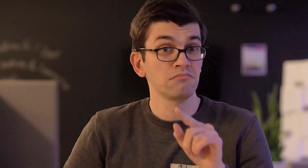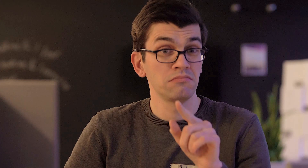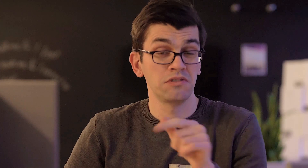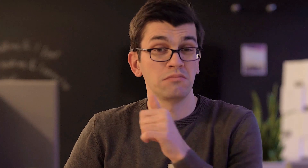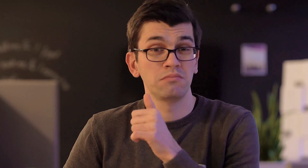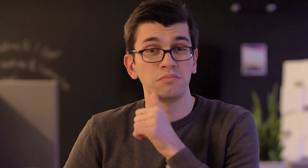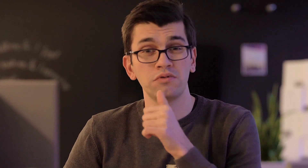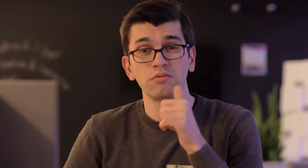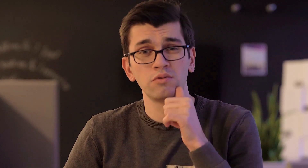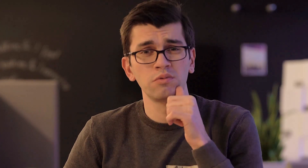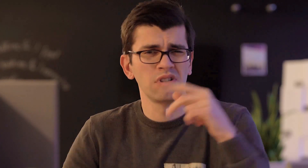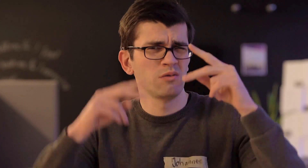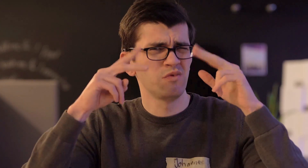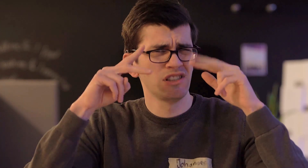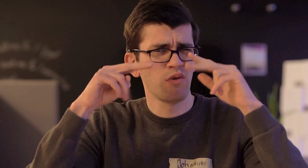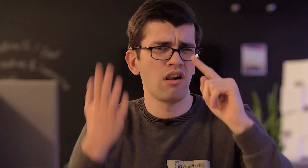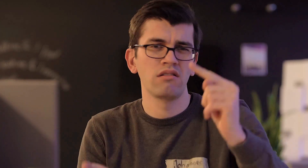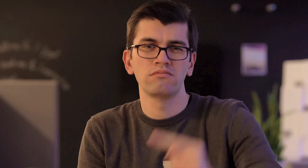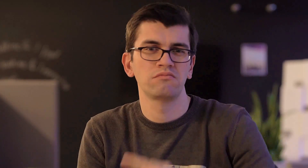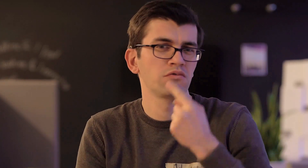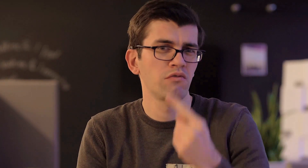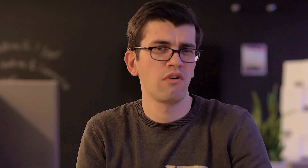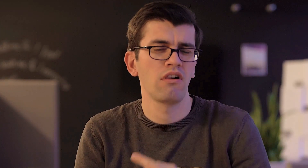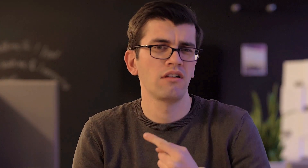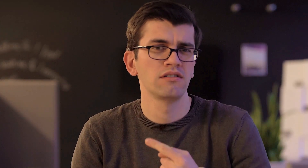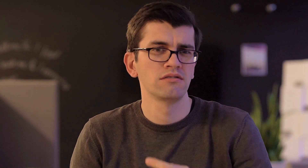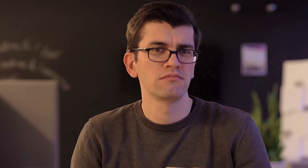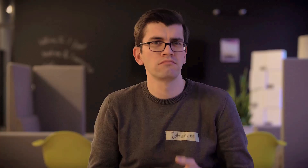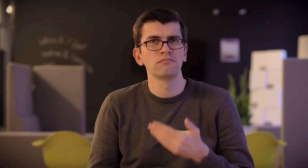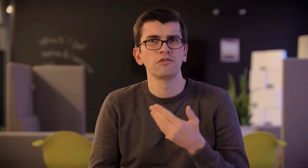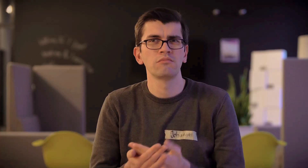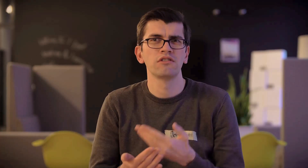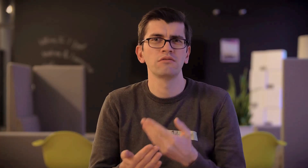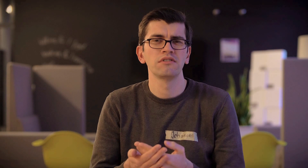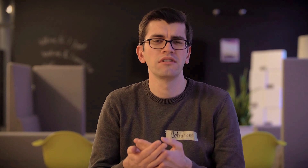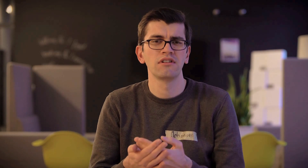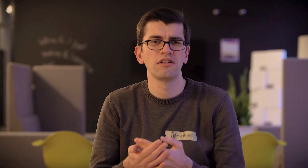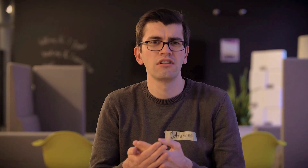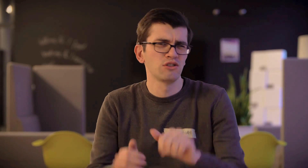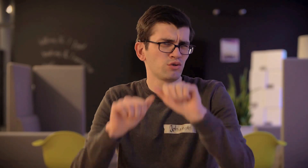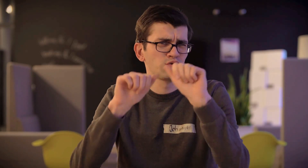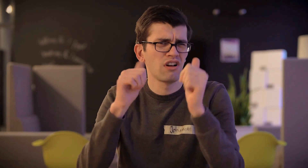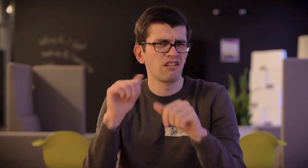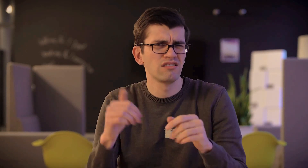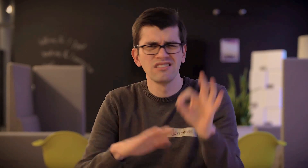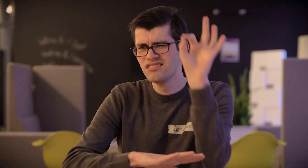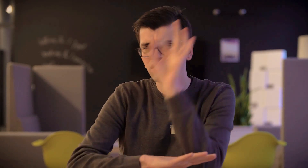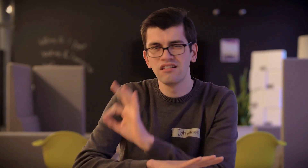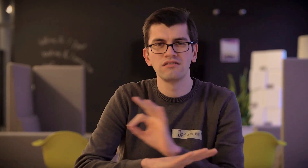Dieser Beruf ist gerade visuell hoch anspruchsvoll. Es wird gezeichnet, es wird gestaltet,